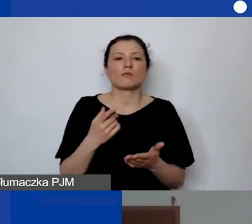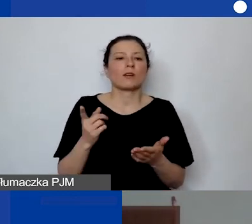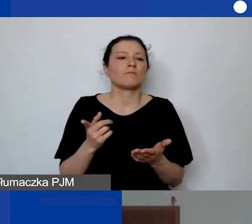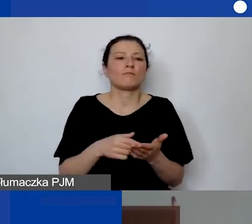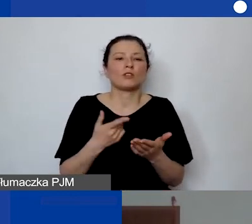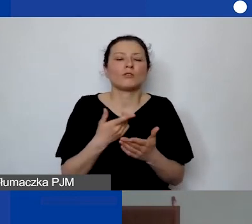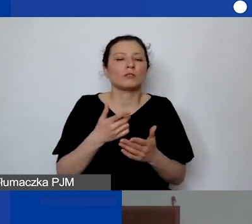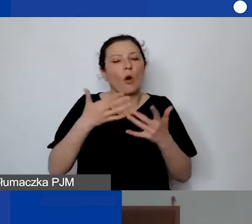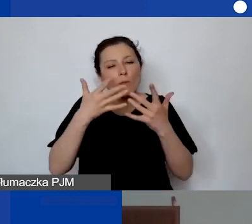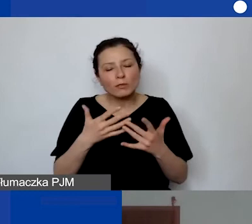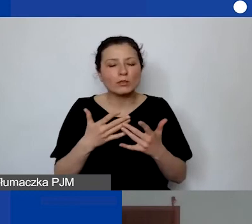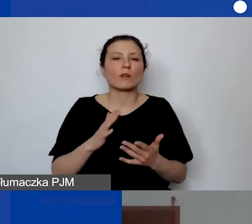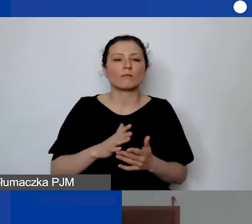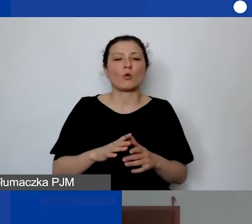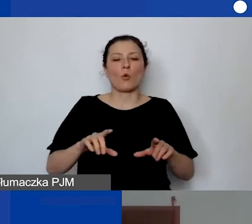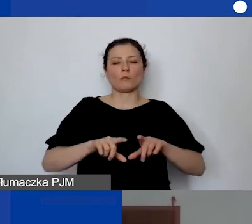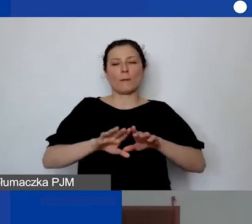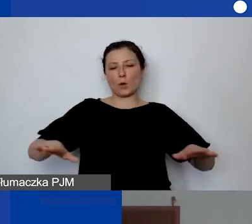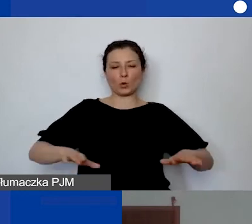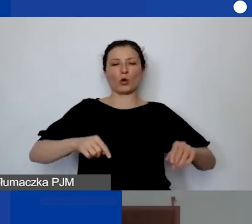Zachęcam zawsze, żeby spytać się własnej księgowości,